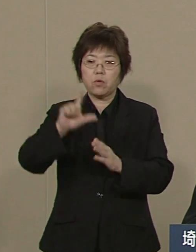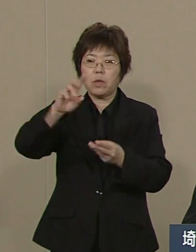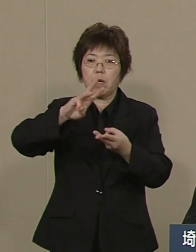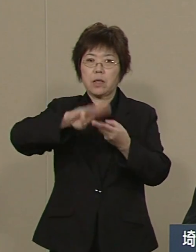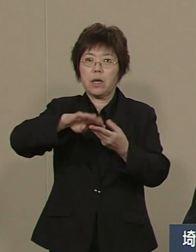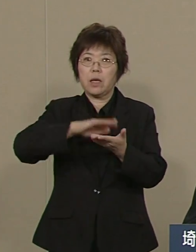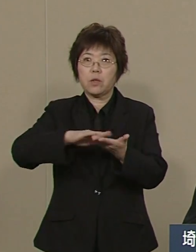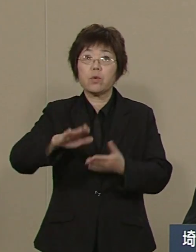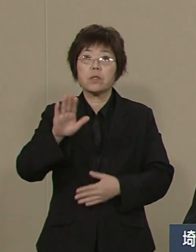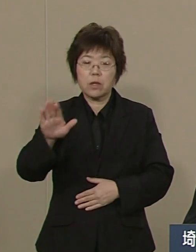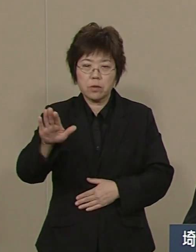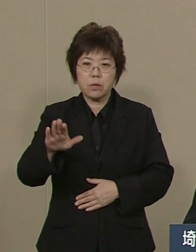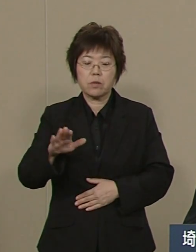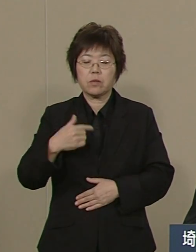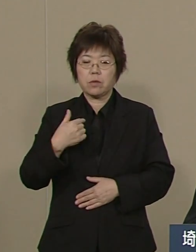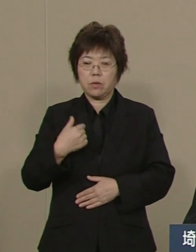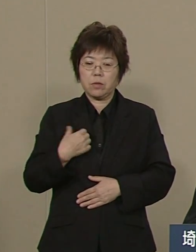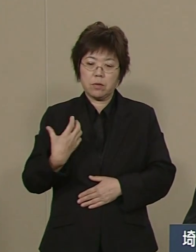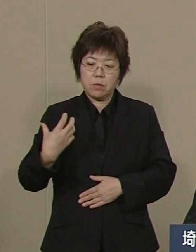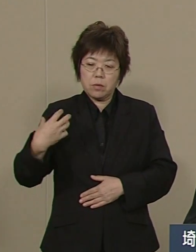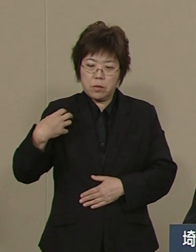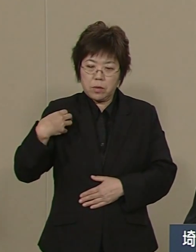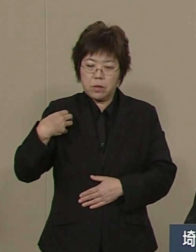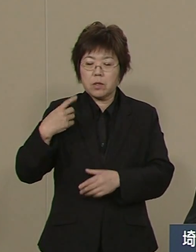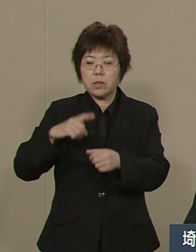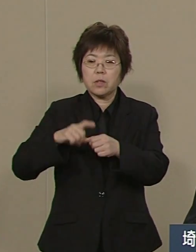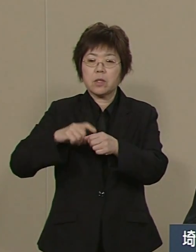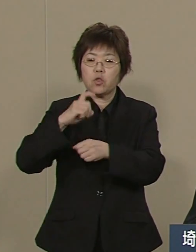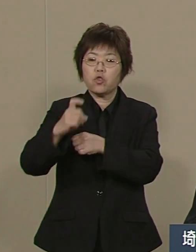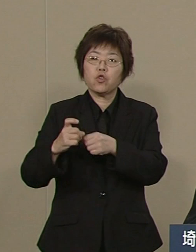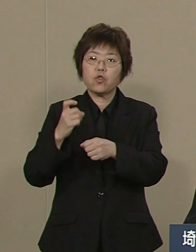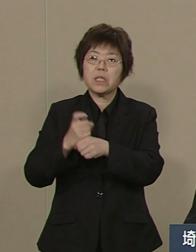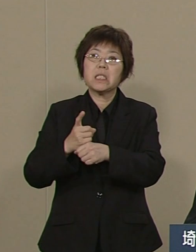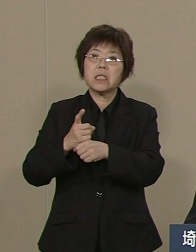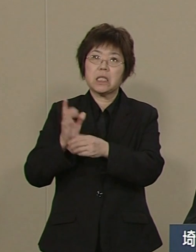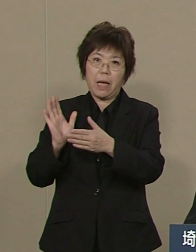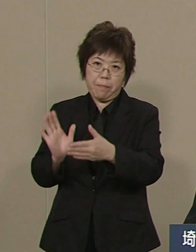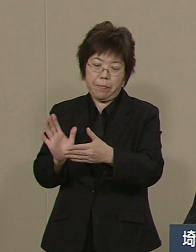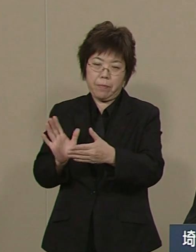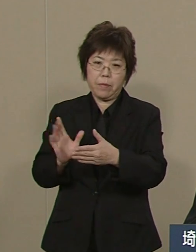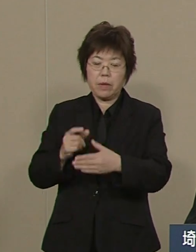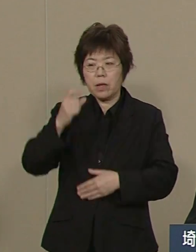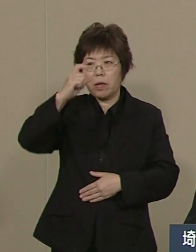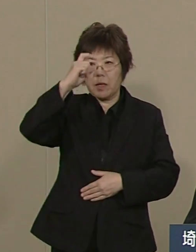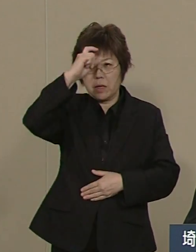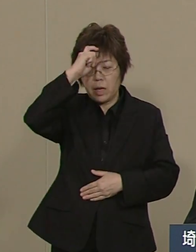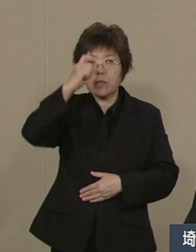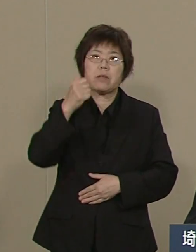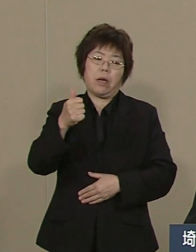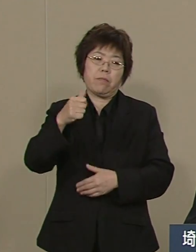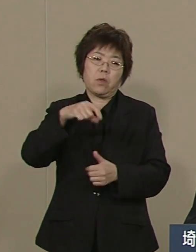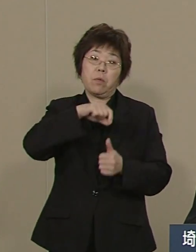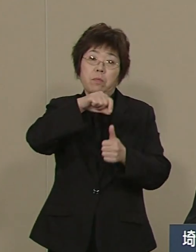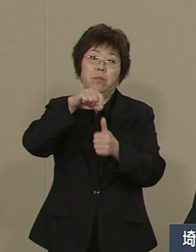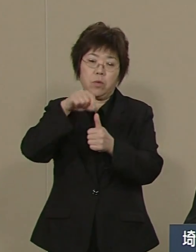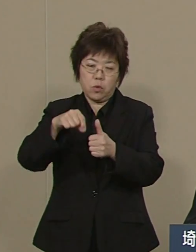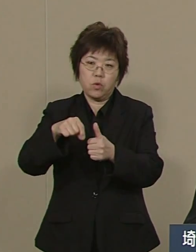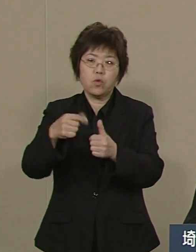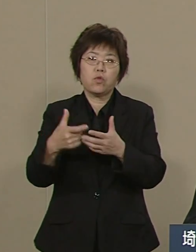この11年 私は 全国一の警察官の増員 そして 民間の防犯パトロールを